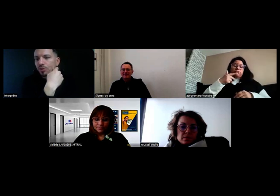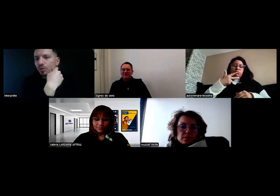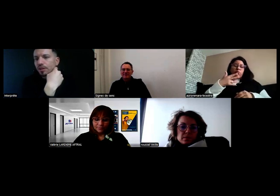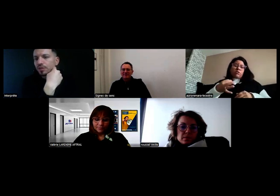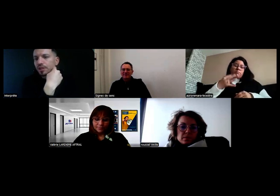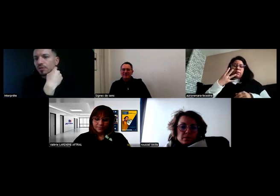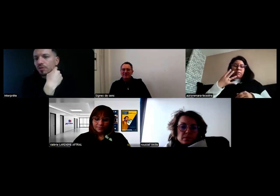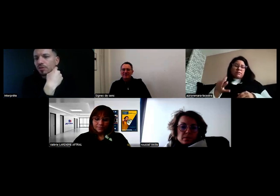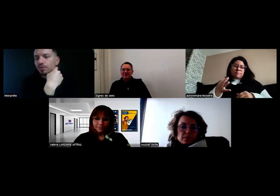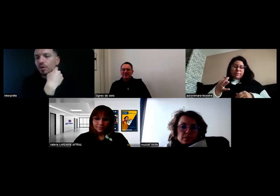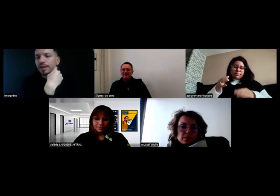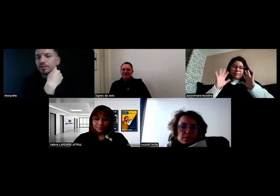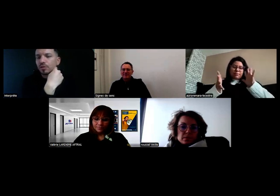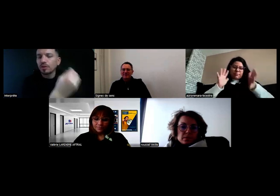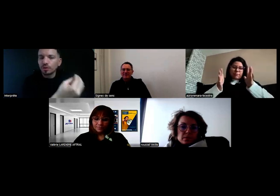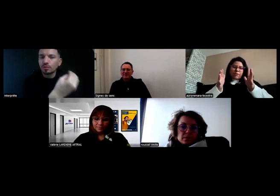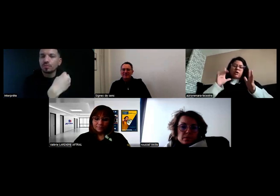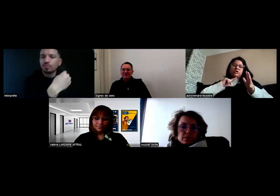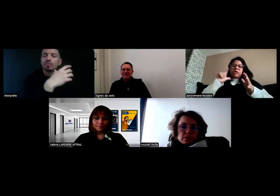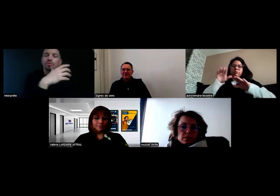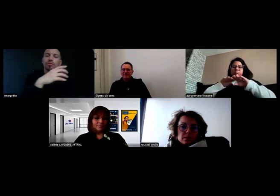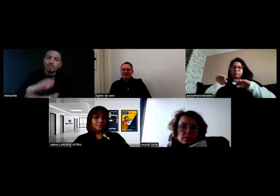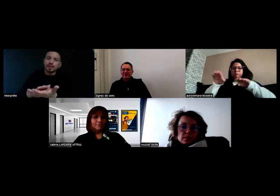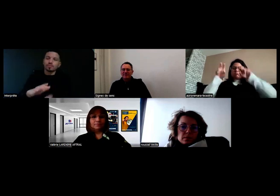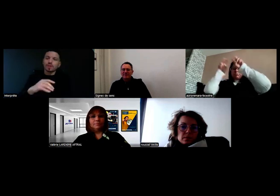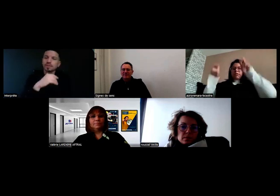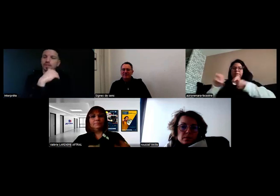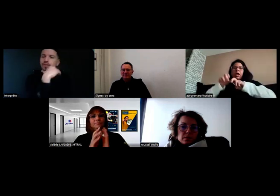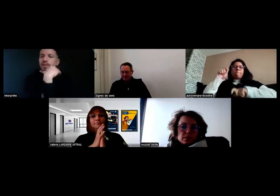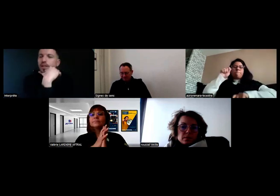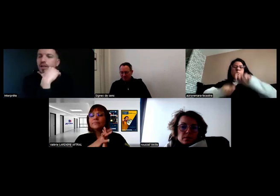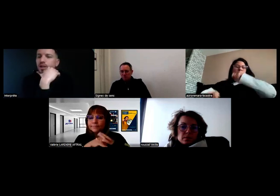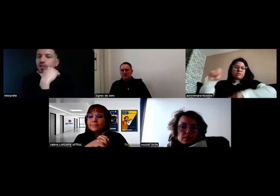Je crois qu'il faut que j'attende encore 3 à 4 semaines pour le papier du permis.